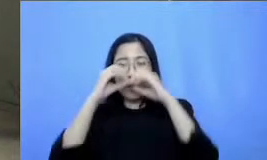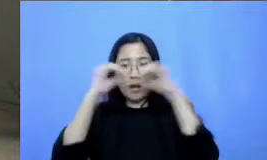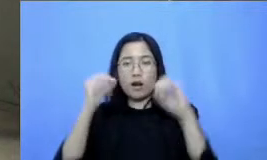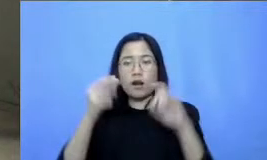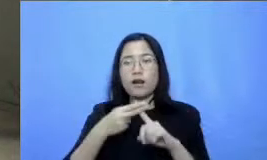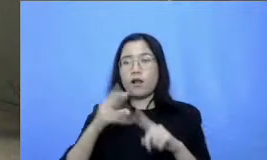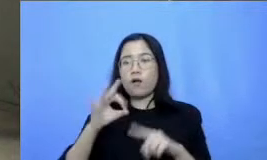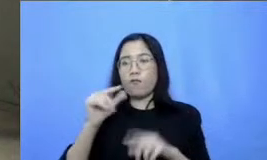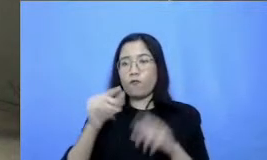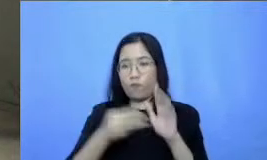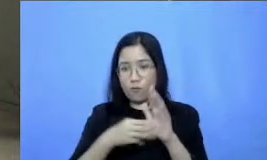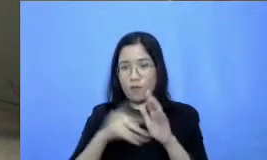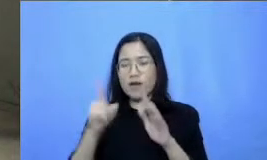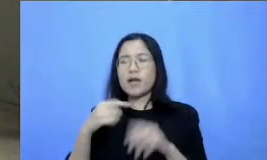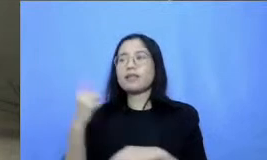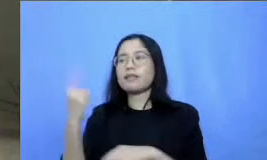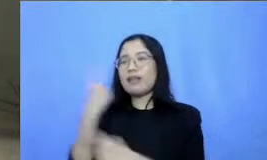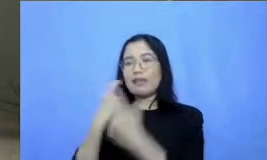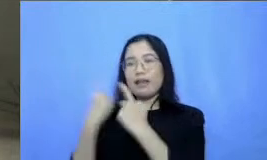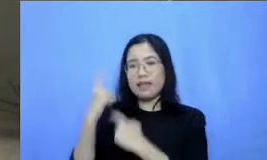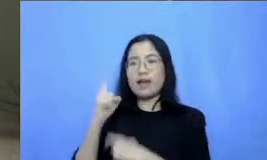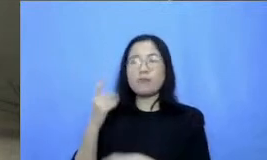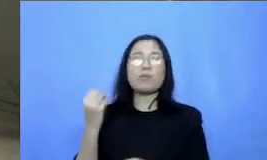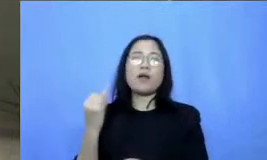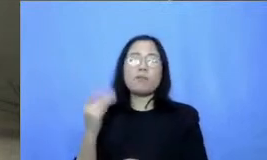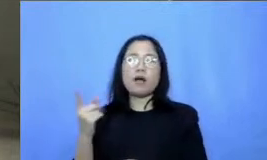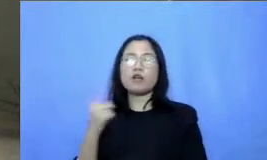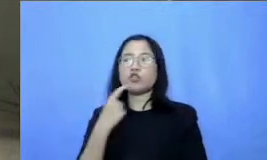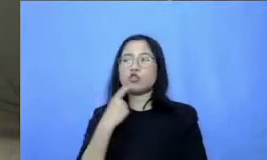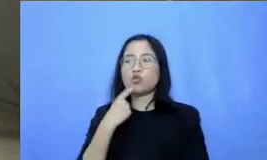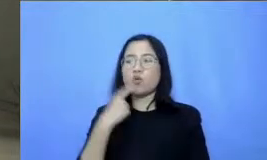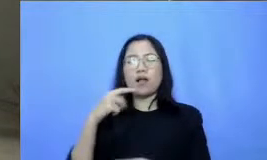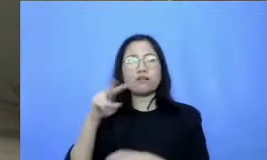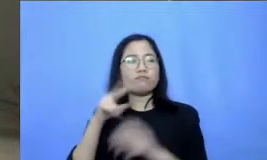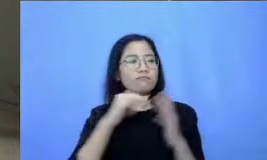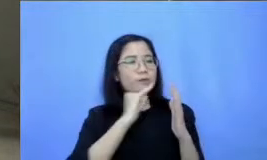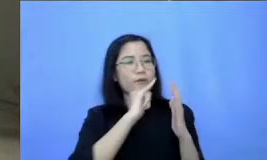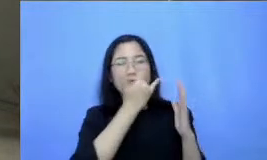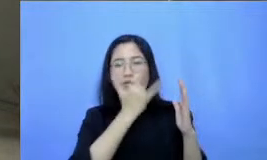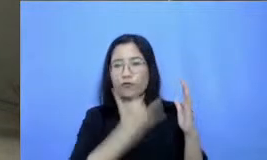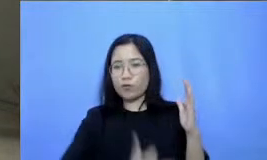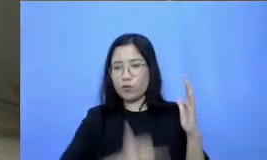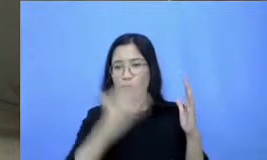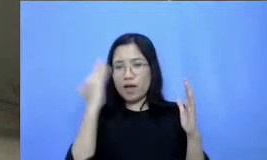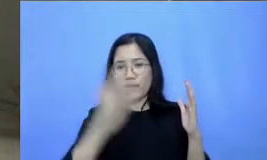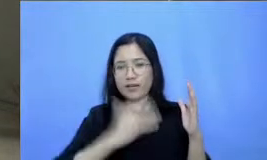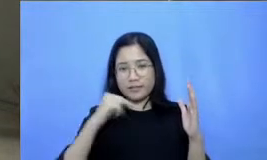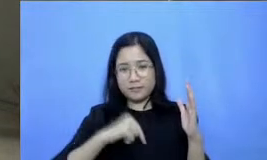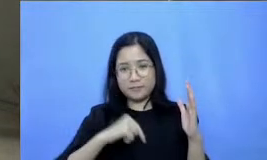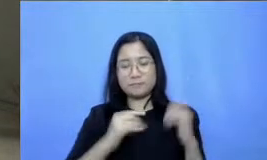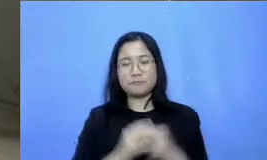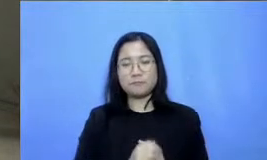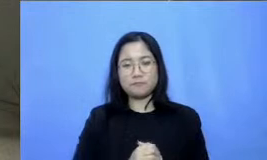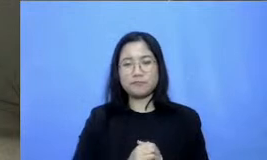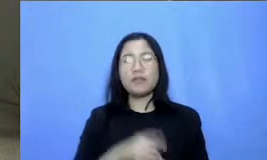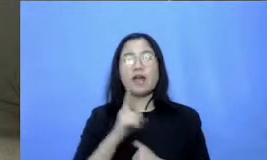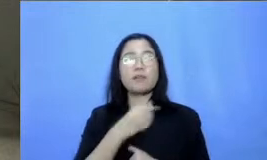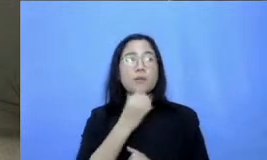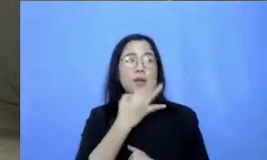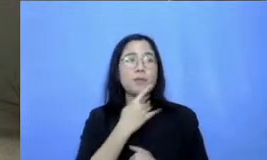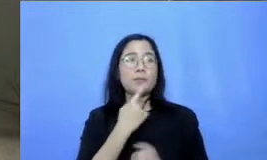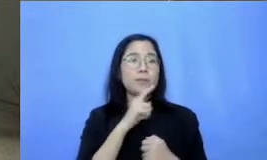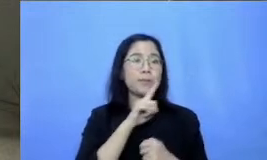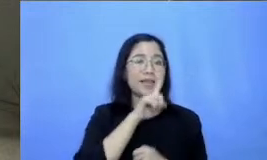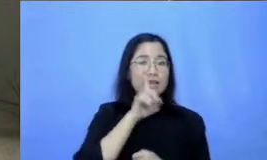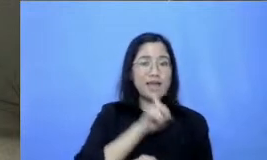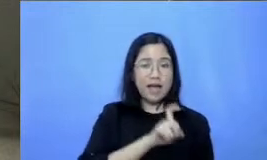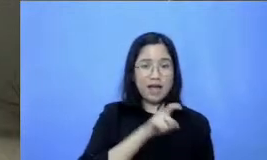mengenai refleksi kita kali ini jadi ada beberapa hal yang memang ingin bapak dan ibu katakan berupa